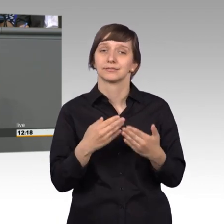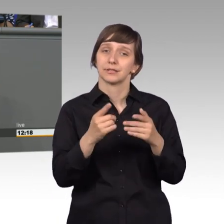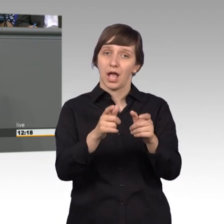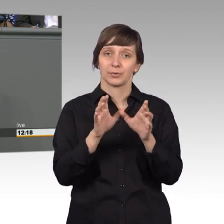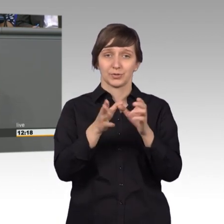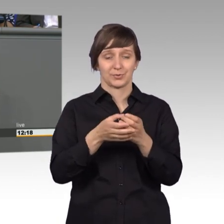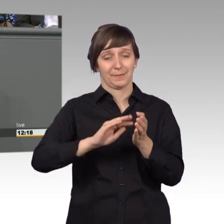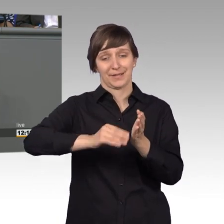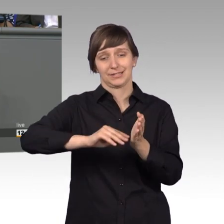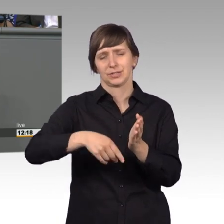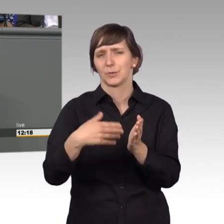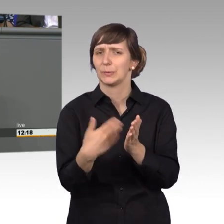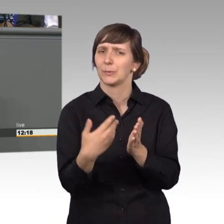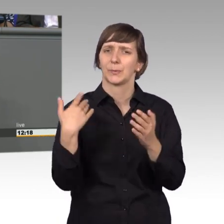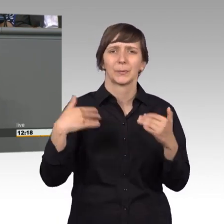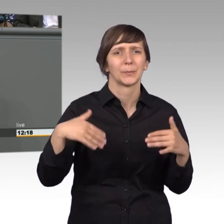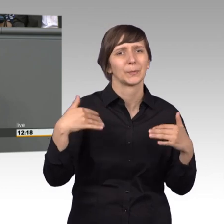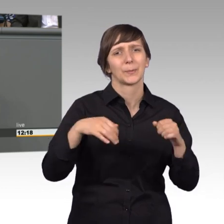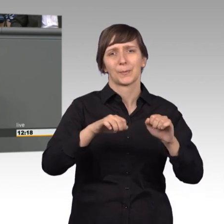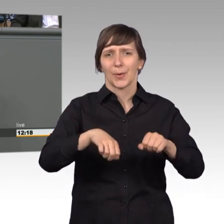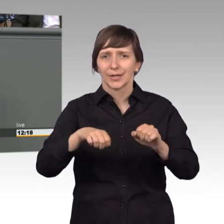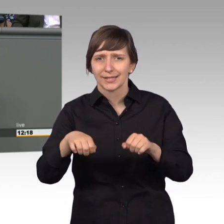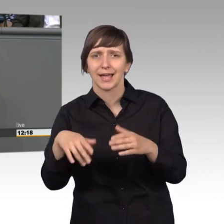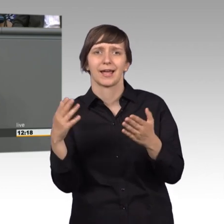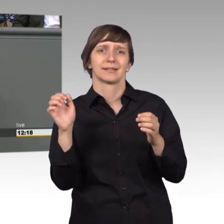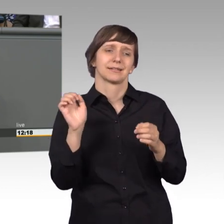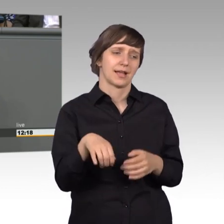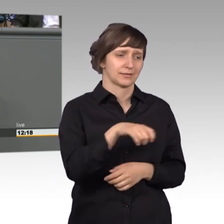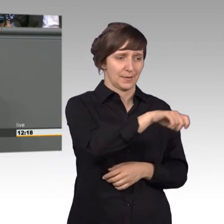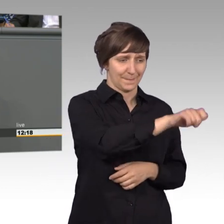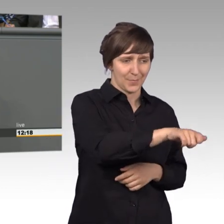zentrale Instrument um einen direkten Draht zwischen Ihnen, liebe Bürgerinnen